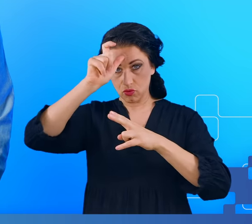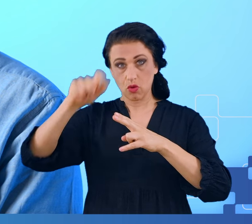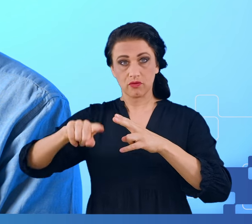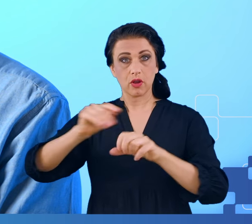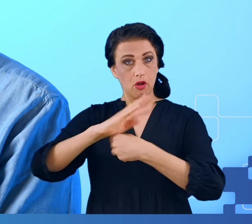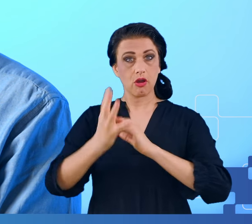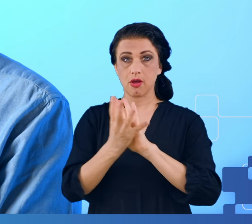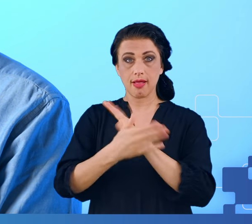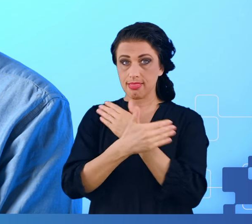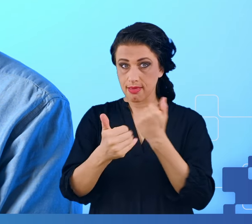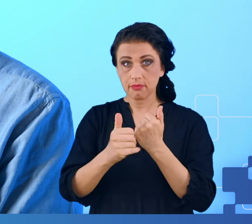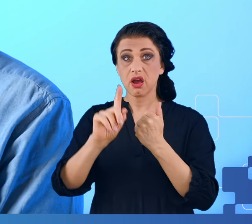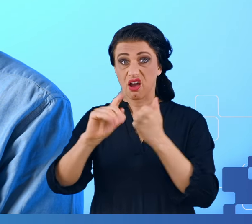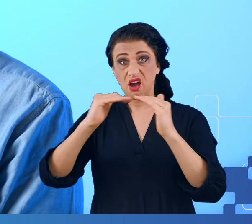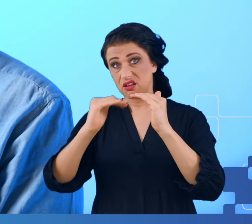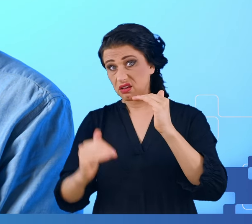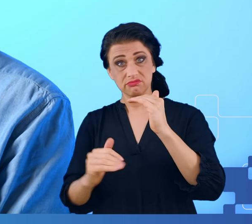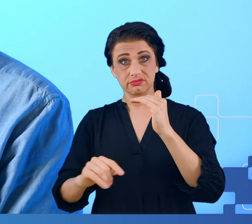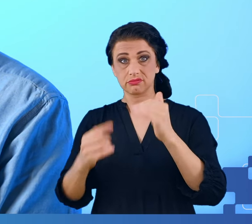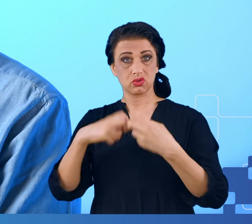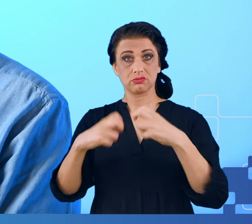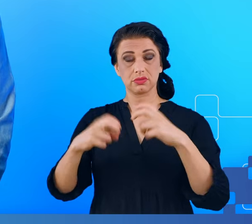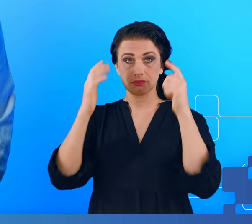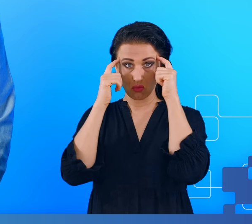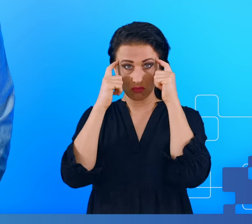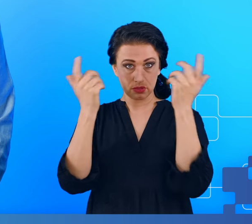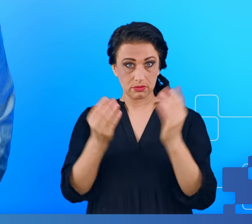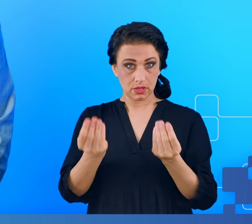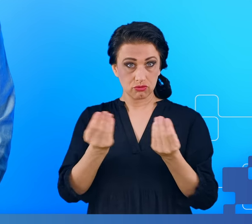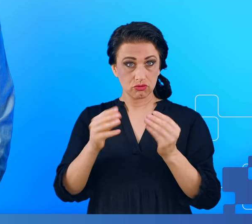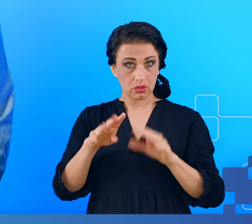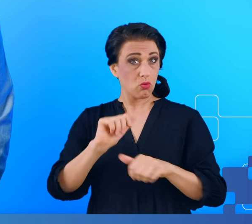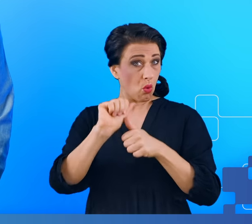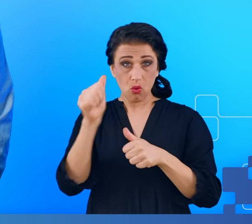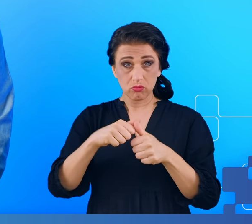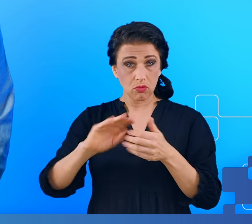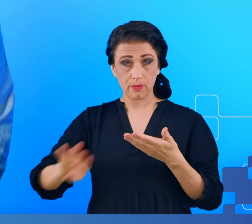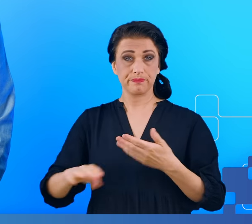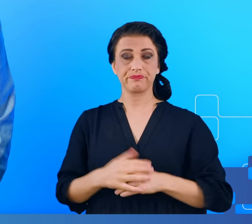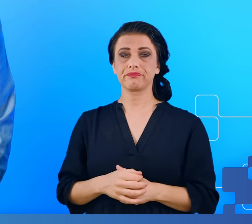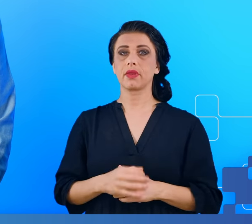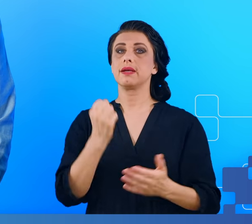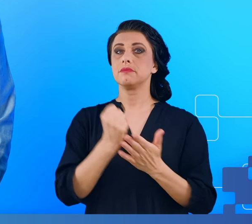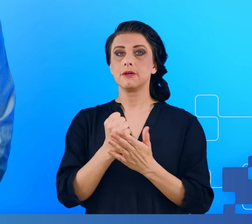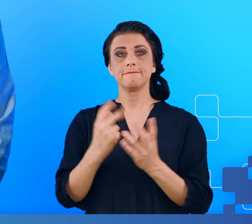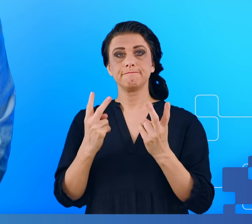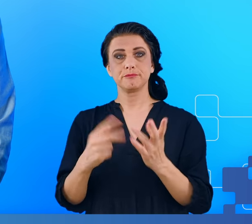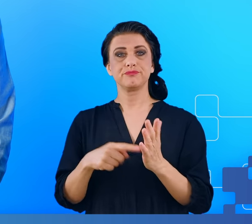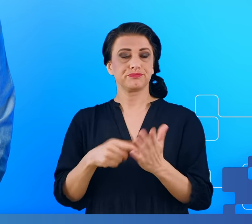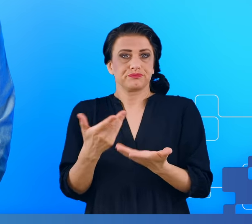obniżoną sprawność naszego umysłu. Ponieważ sprawa była gorąca, nikt do końca nie wiedział, jak cała